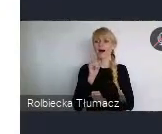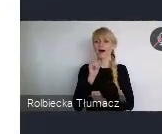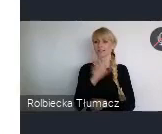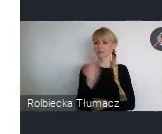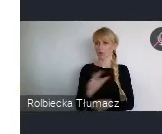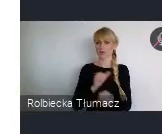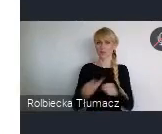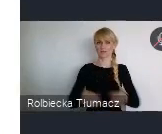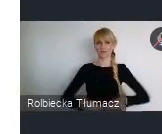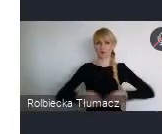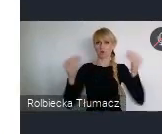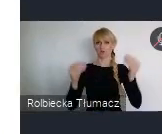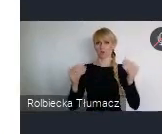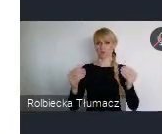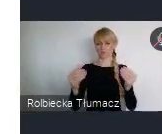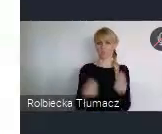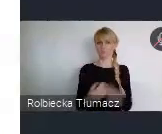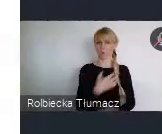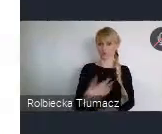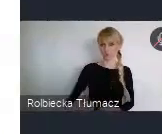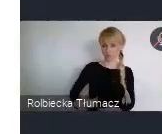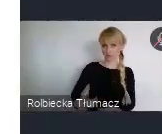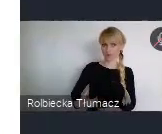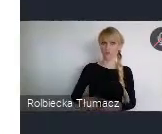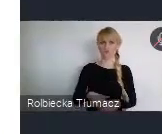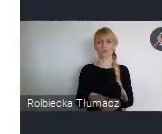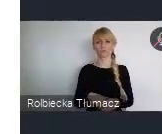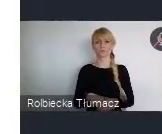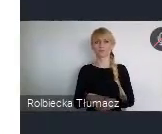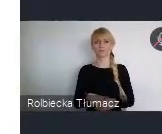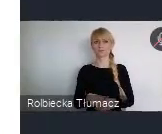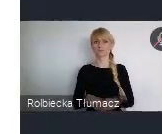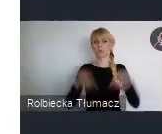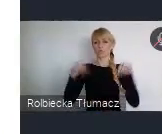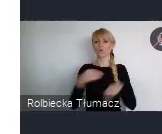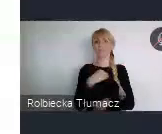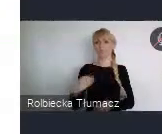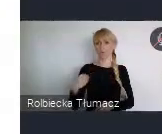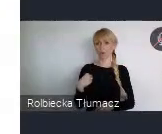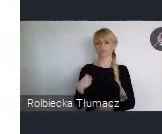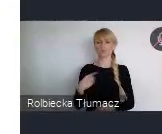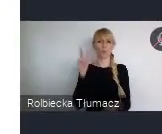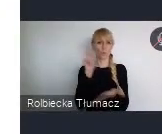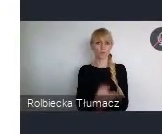Zachowaliśmy wciąż, relatywnie małe dysproporcje, właśnie w tym rozwoju społecznym.